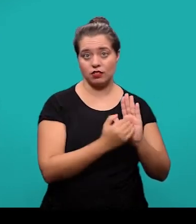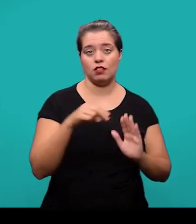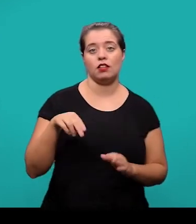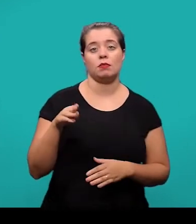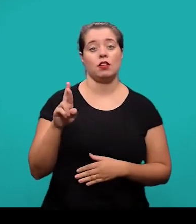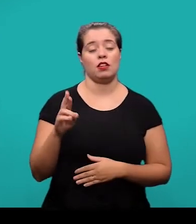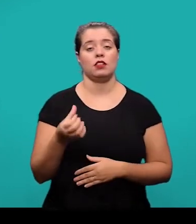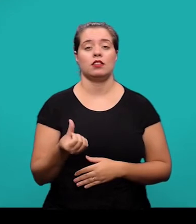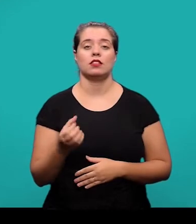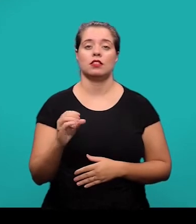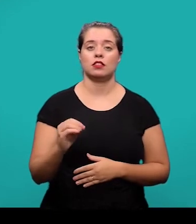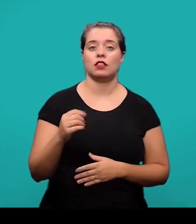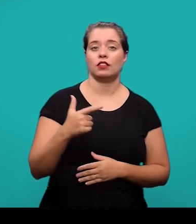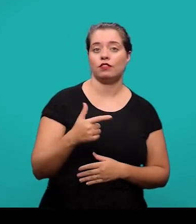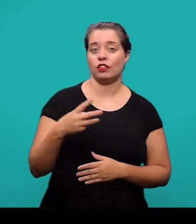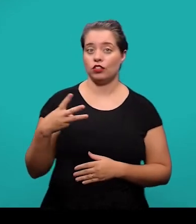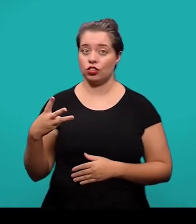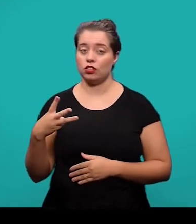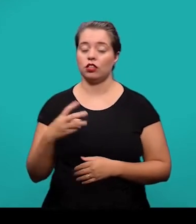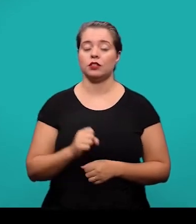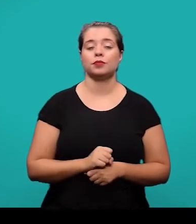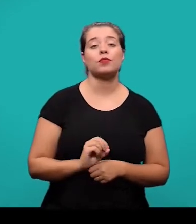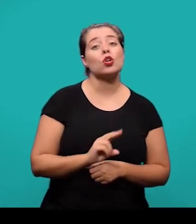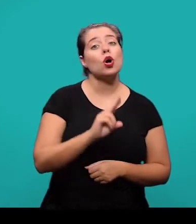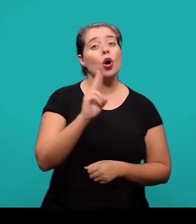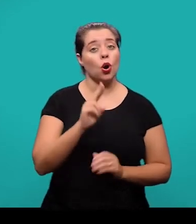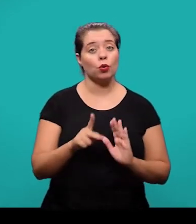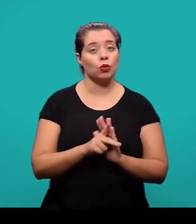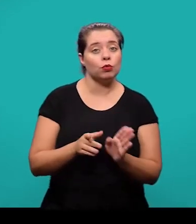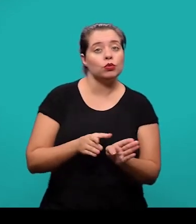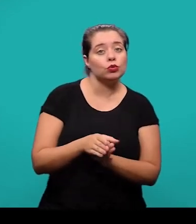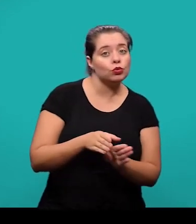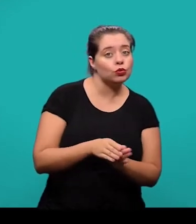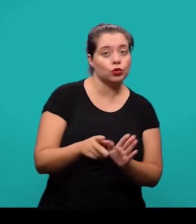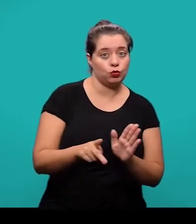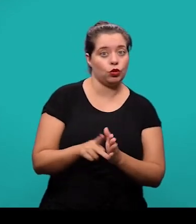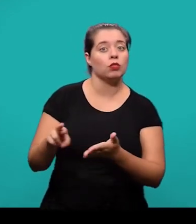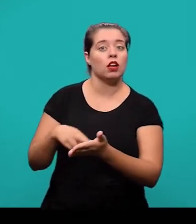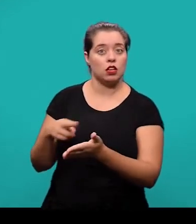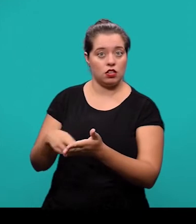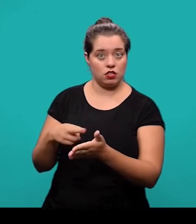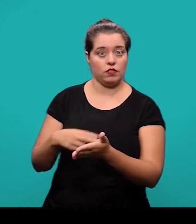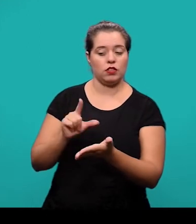ou no caso das instruções fornecidas pelo periódico onde o artigo está sendo submetido.